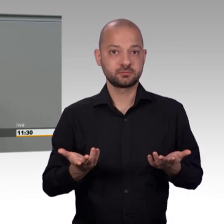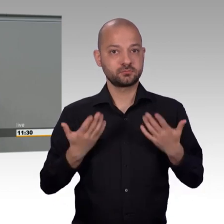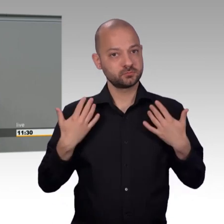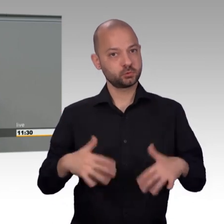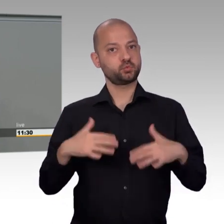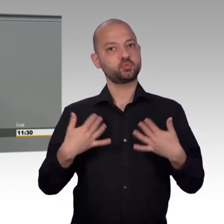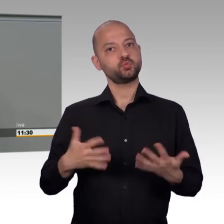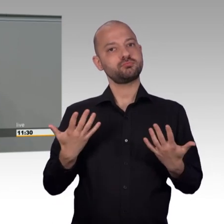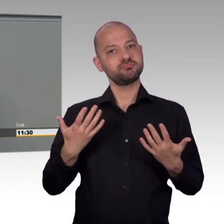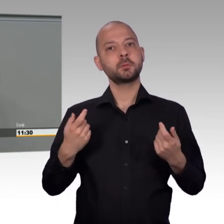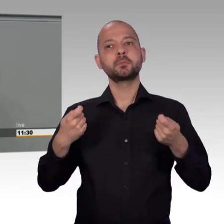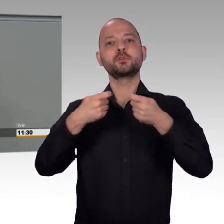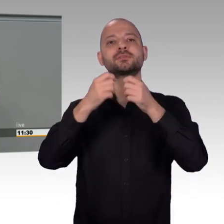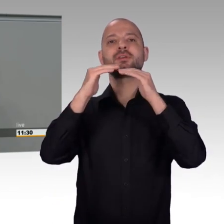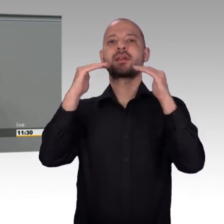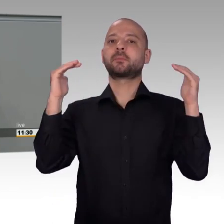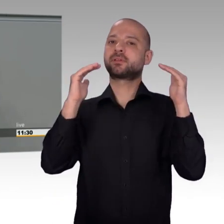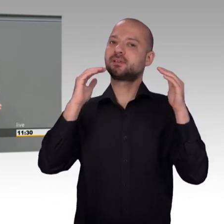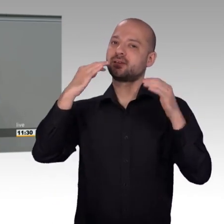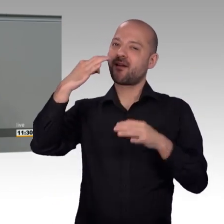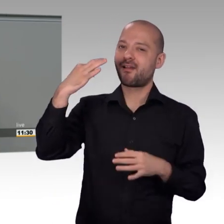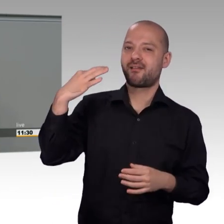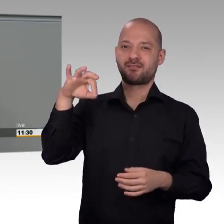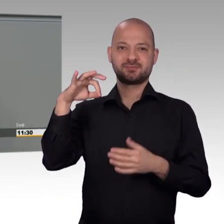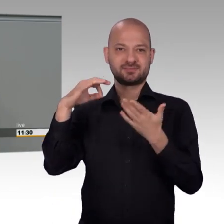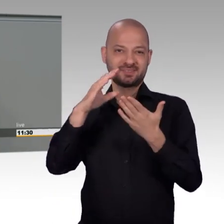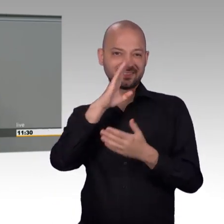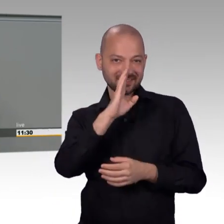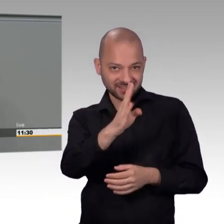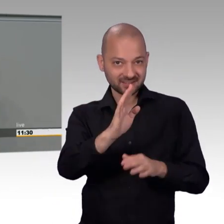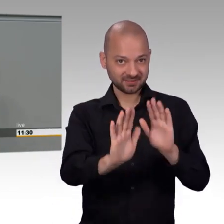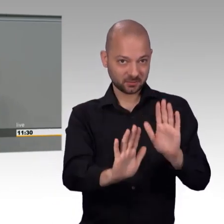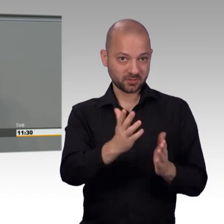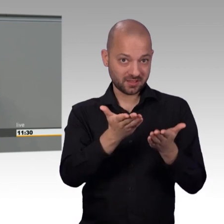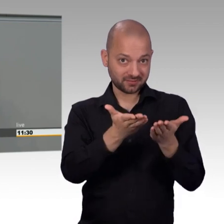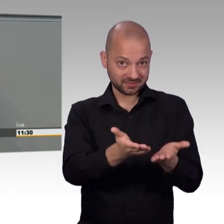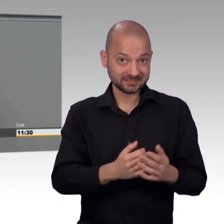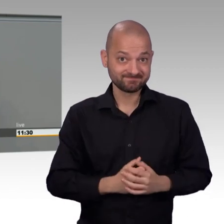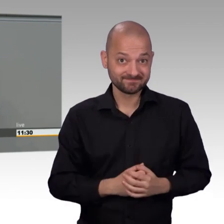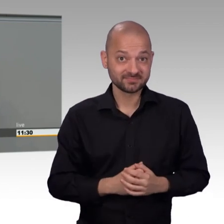Inzwischen erfreuen sich viele private Kampagnenplattformen einer wachsenden Beliebtheit und